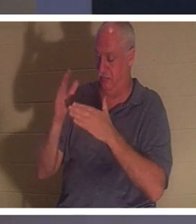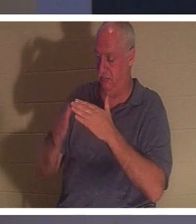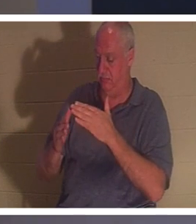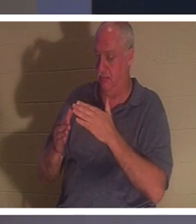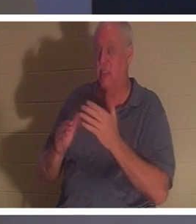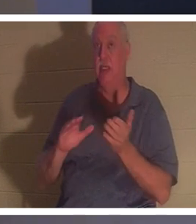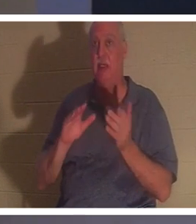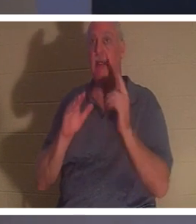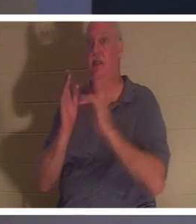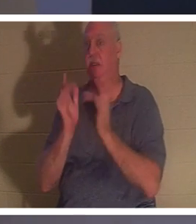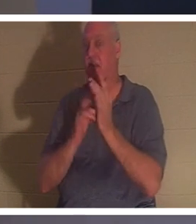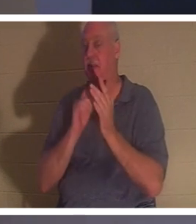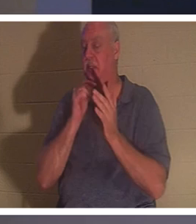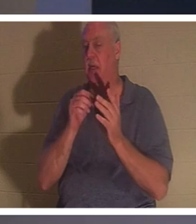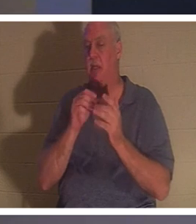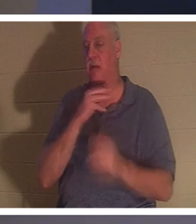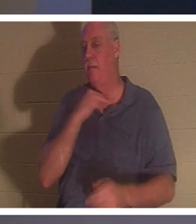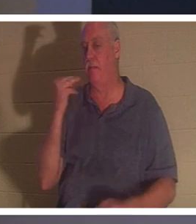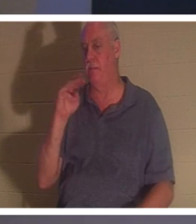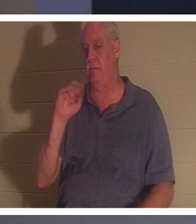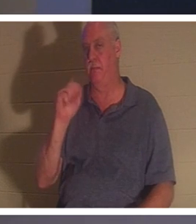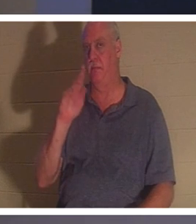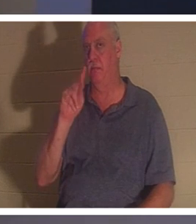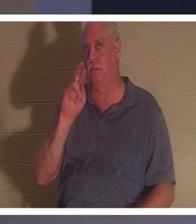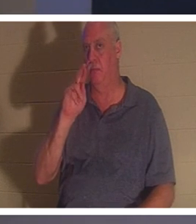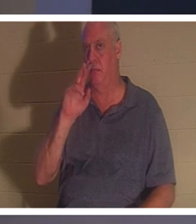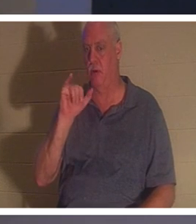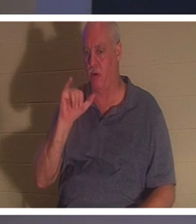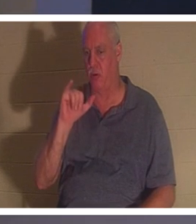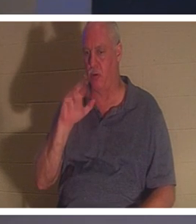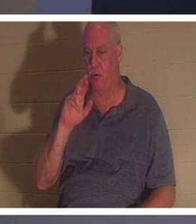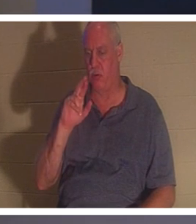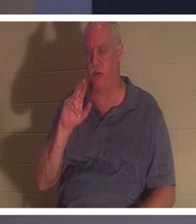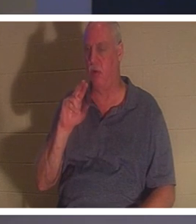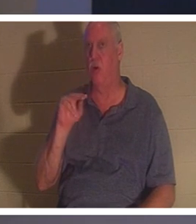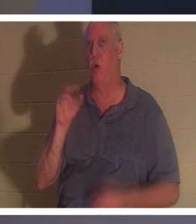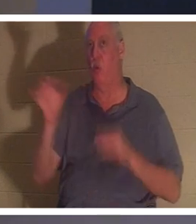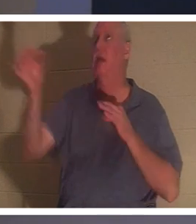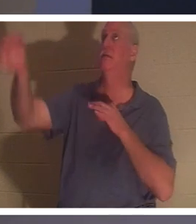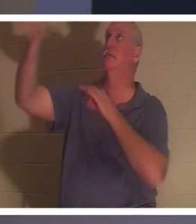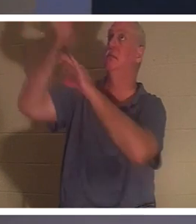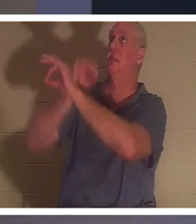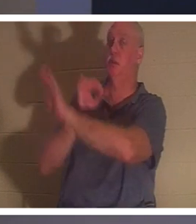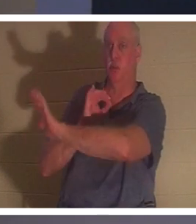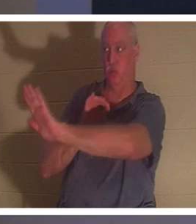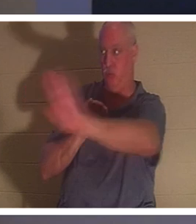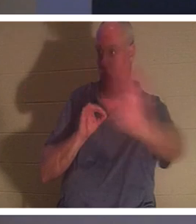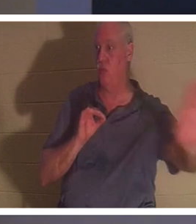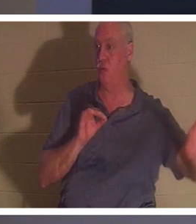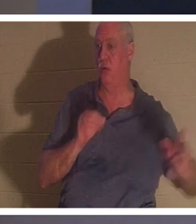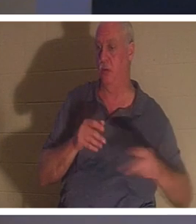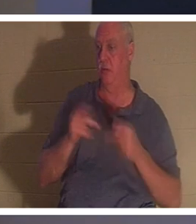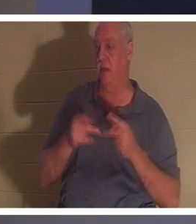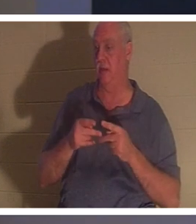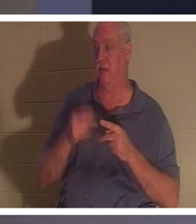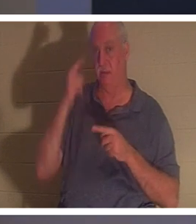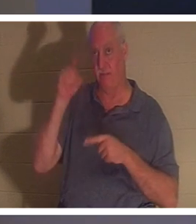"순교자"의 죽음으로 죽지 않았습니다 . 그는 당신과 당신을 대신하여 당신을 대신하여 죽으셨습니다. 그리스도께서 당신의 죄값을 치르셨다는 바로 그 사실을 믿으면